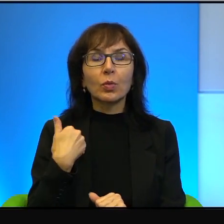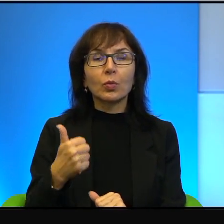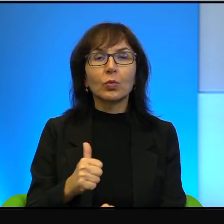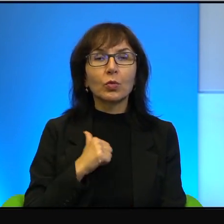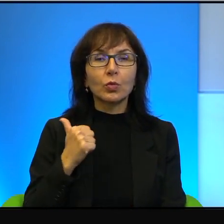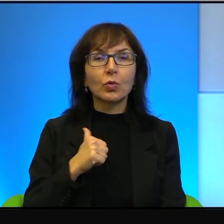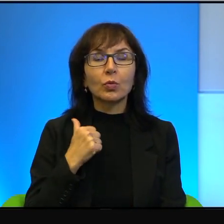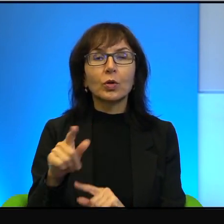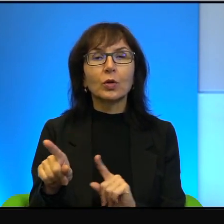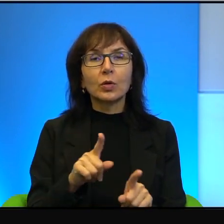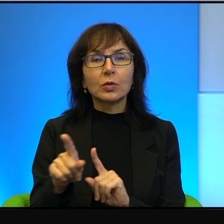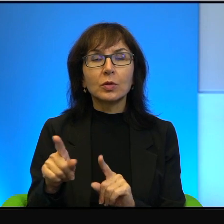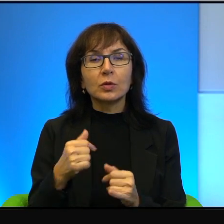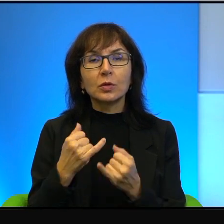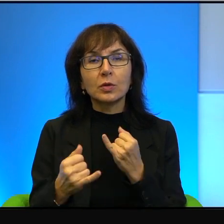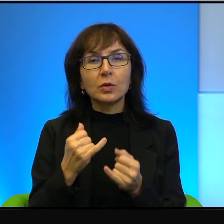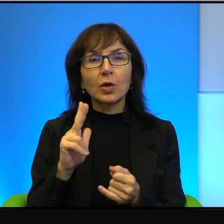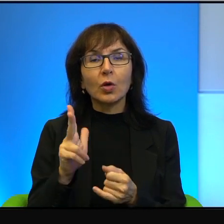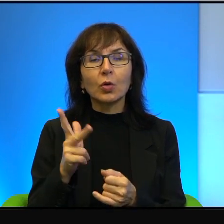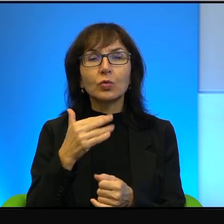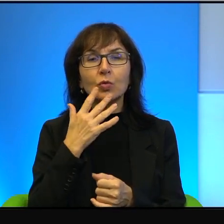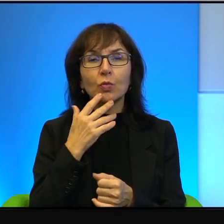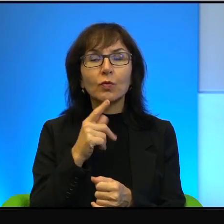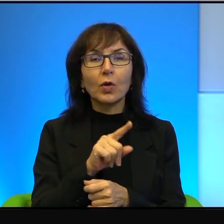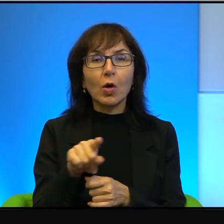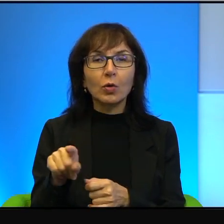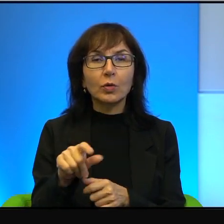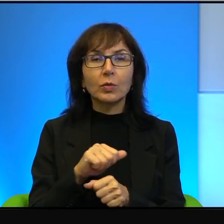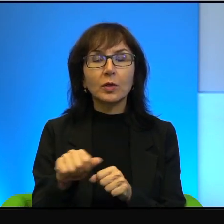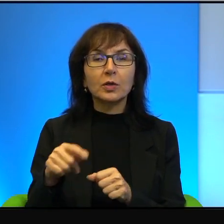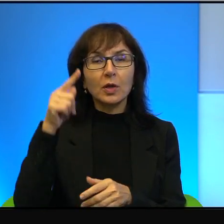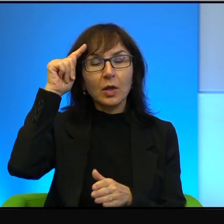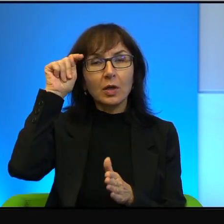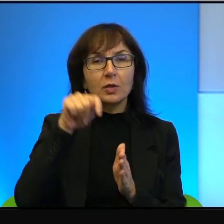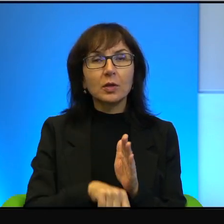To znaczy, że jeżeli ktoś mówił o nim, że jest zdrajcą,